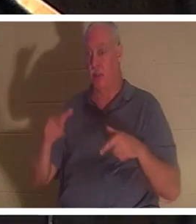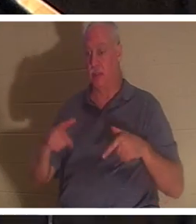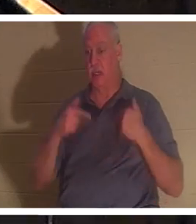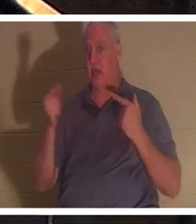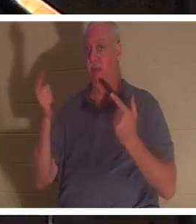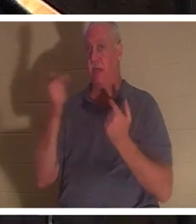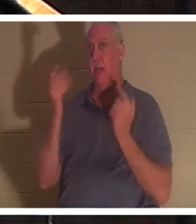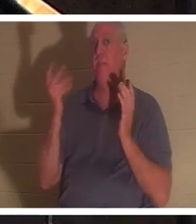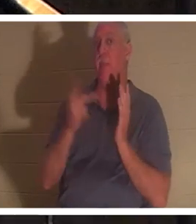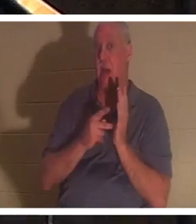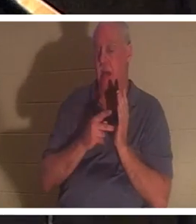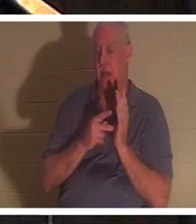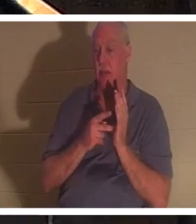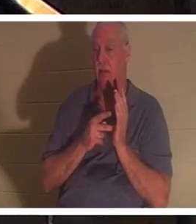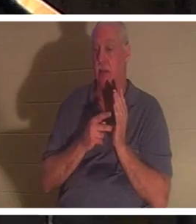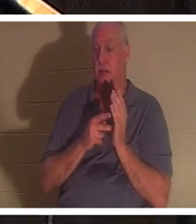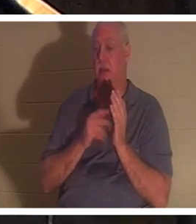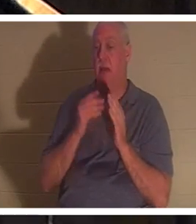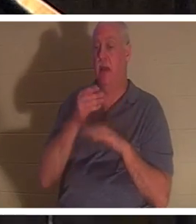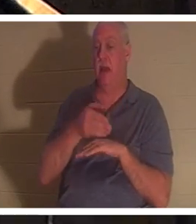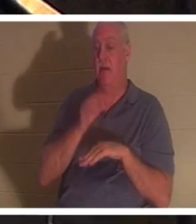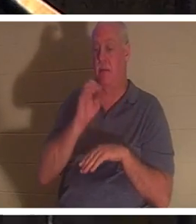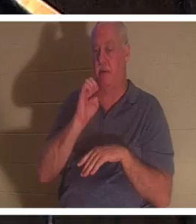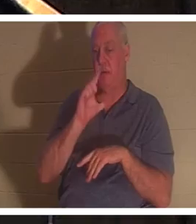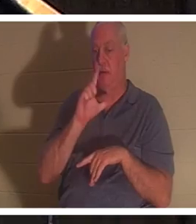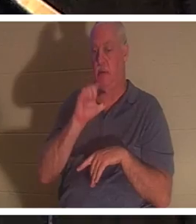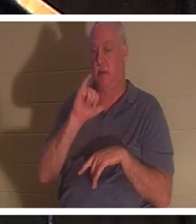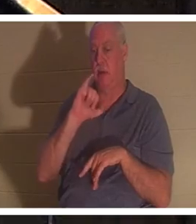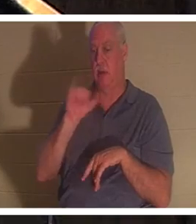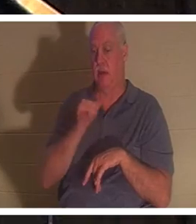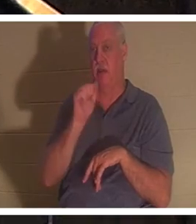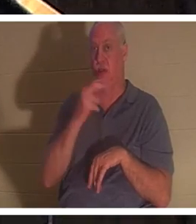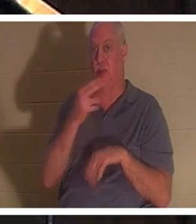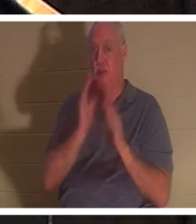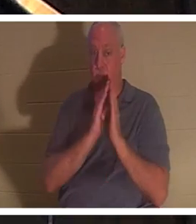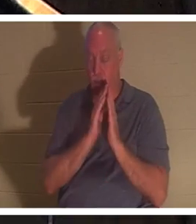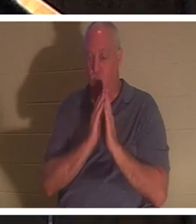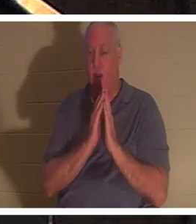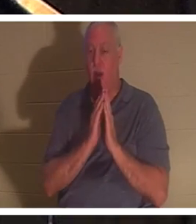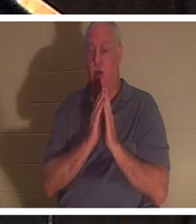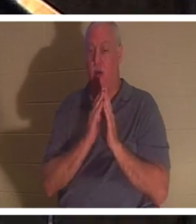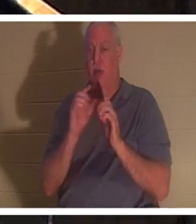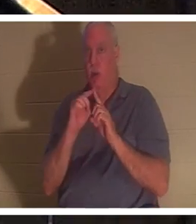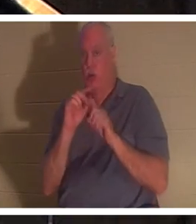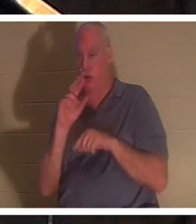エリヤの祈りの後に戻ってきたことが語られています。そこでもヘブライ語の「ネフェシュ」が使われており、文字通り